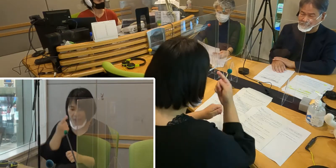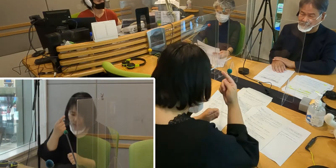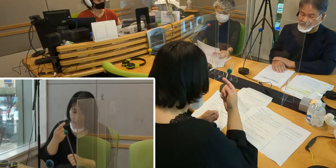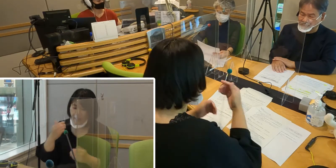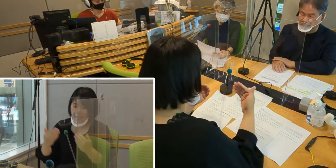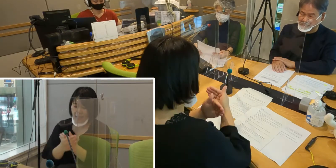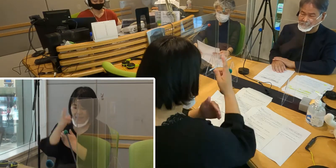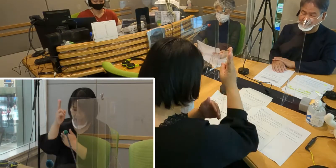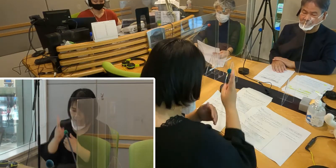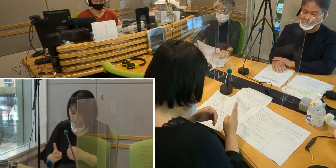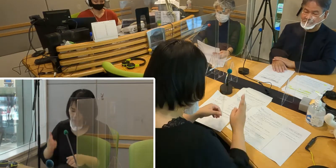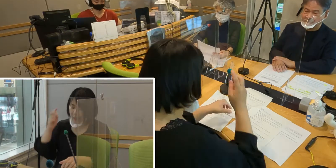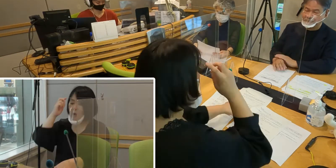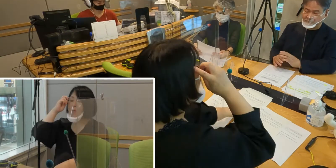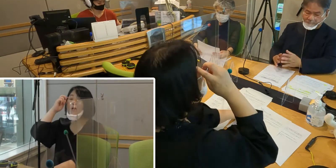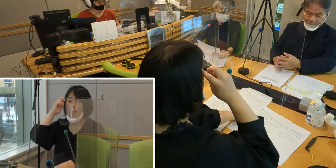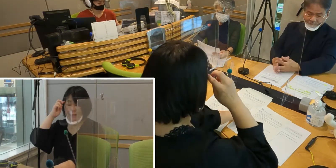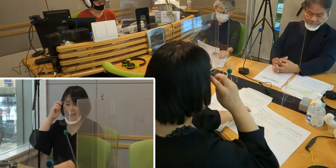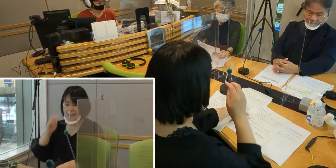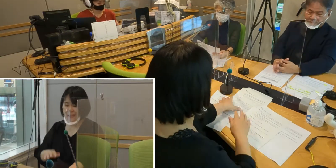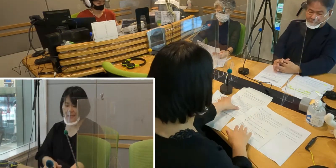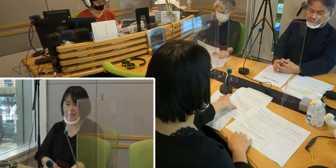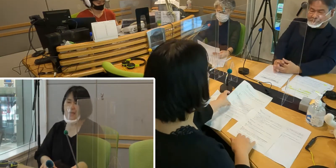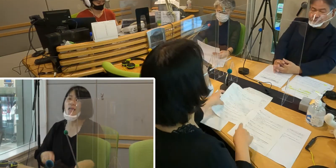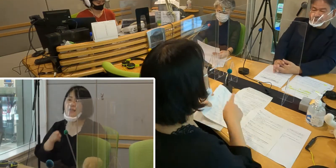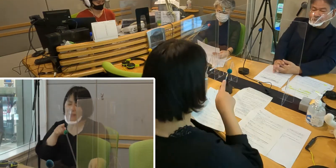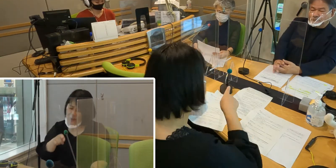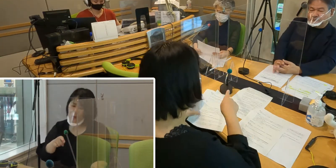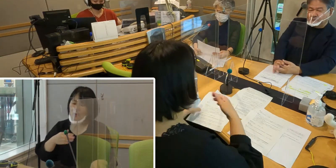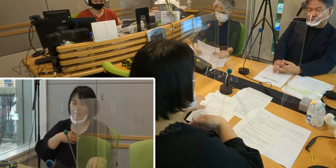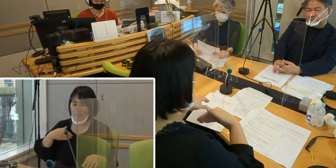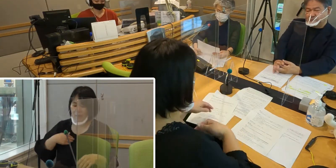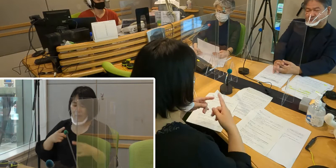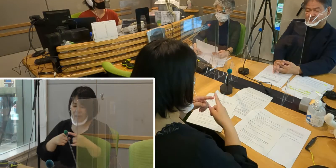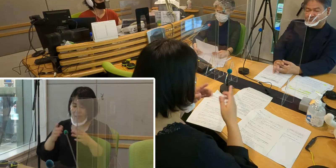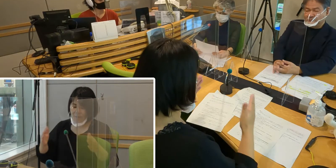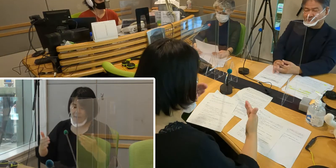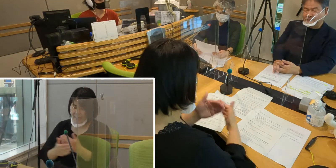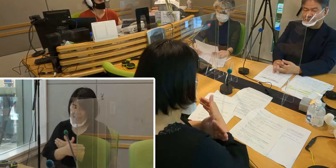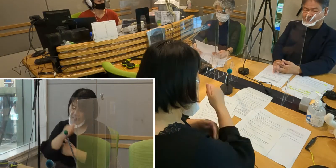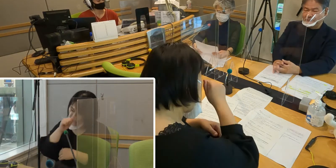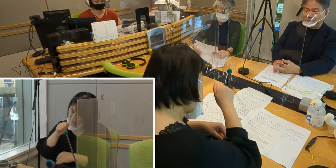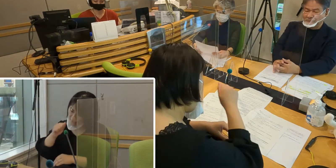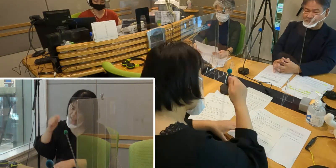そのようなことができる入間市になっていったら いいなというふうに思っております。